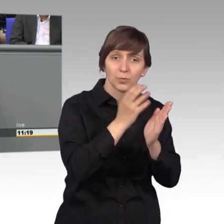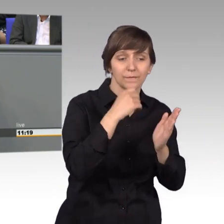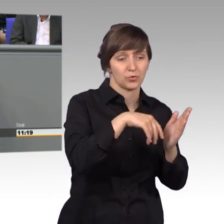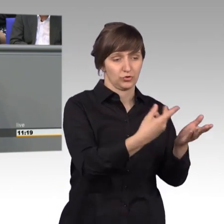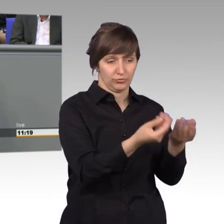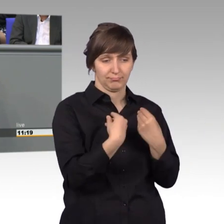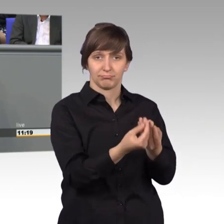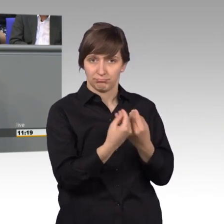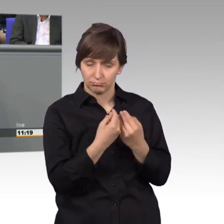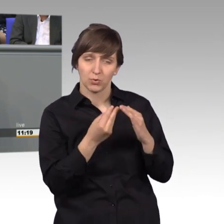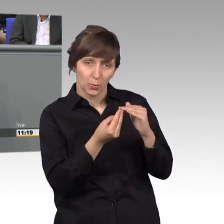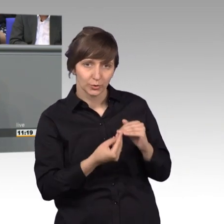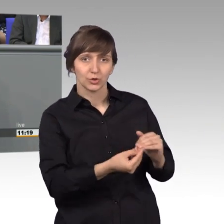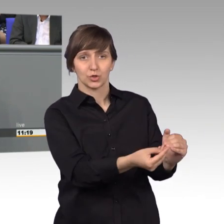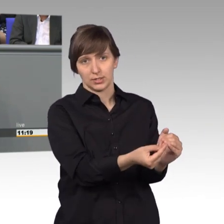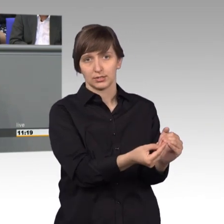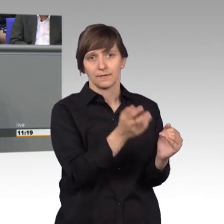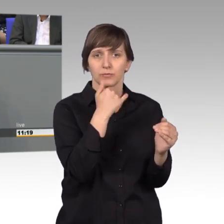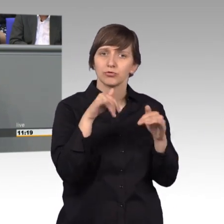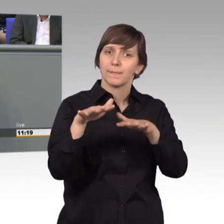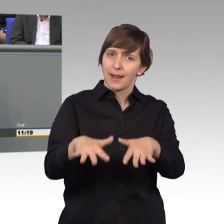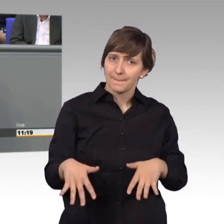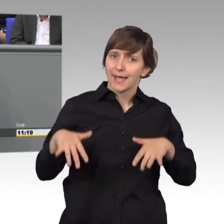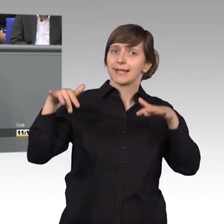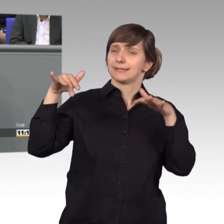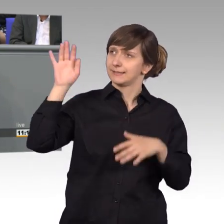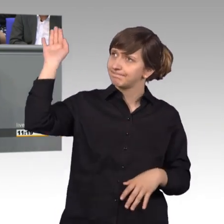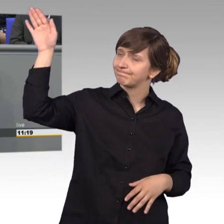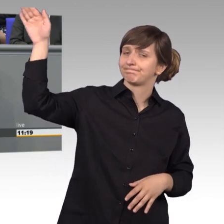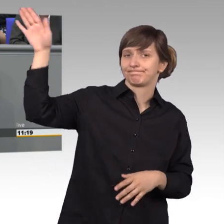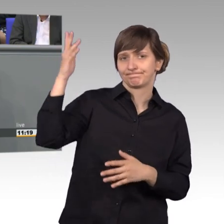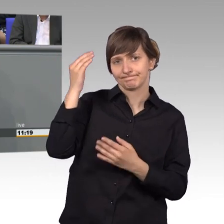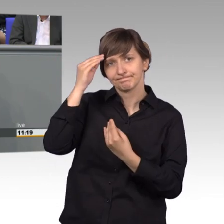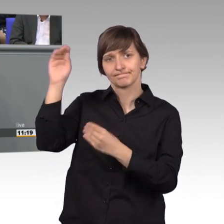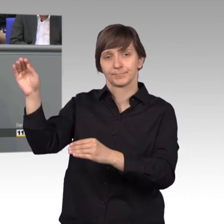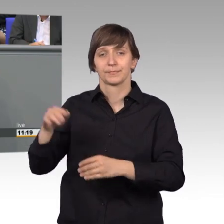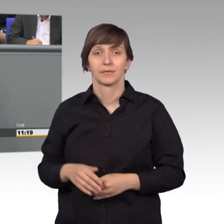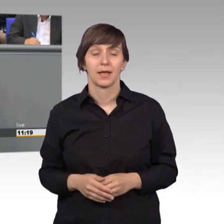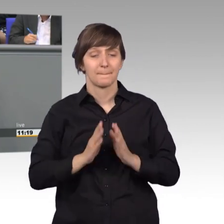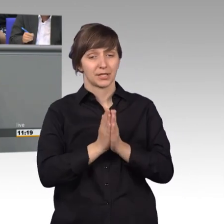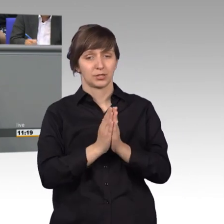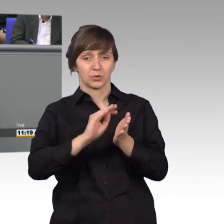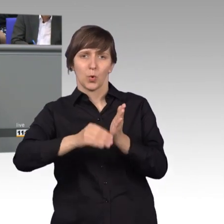und sich hier im Parlament damit Gehör verschaffen möchte. Eine Petition ist nämlich viel mehr als ein bloßes Schriftstück.